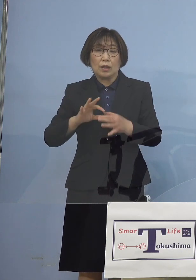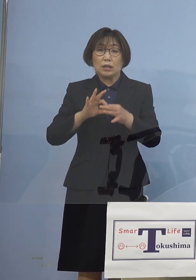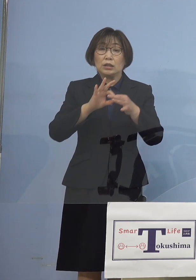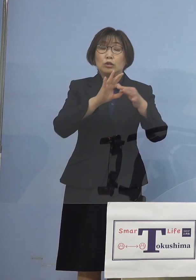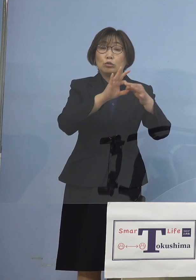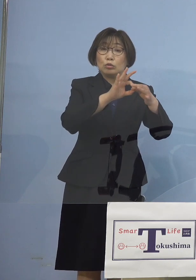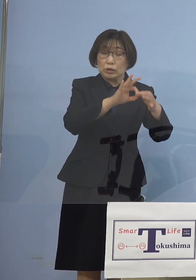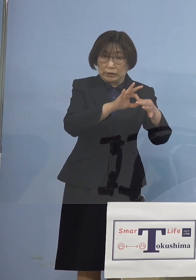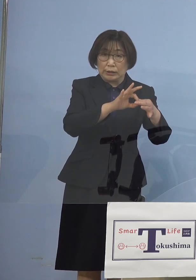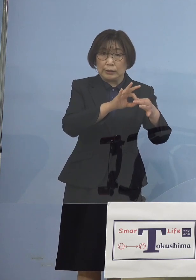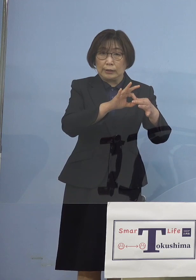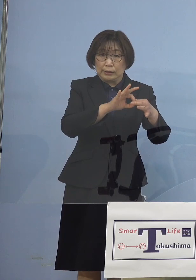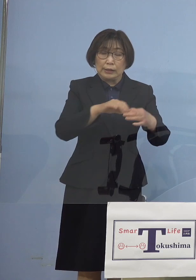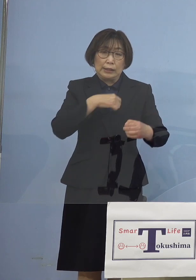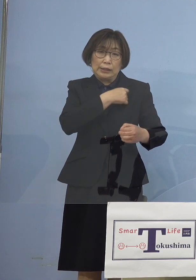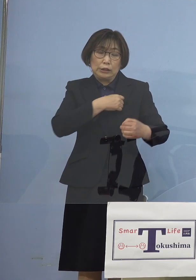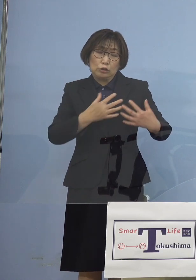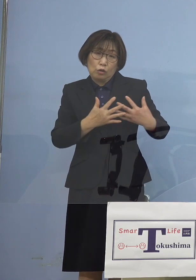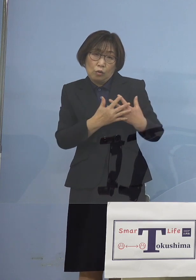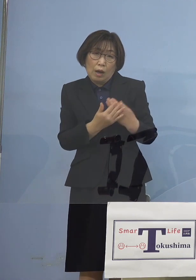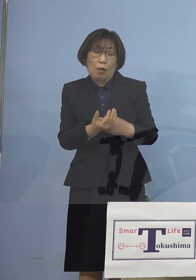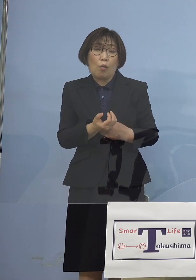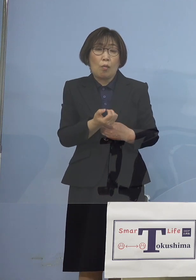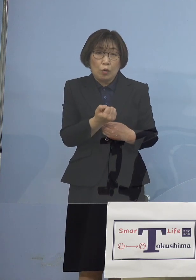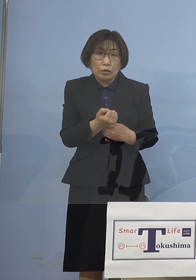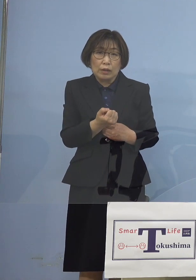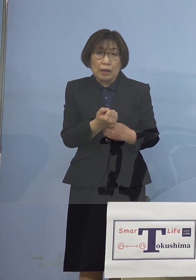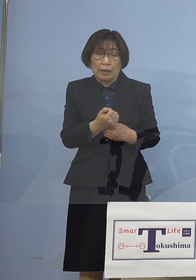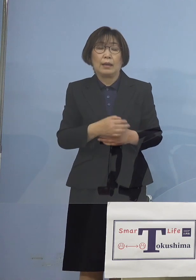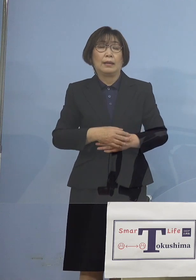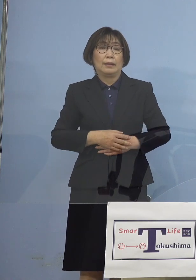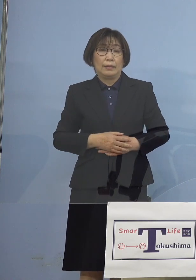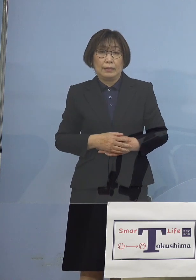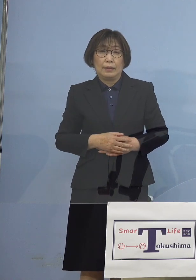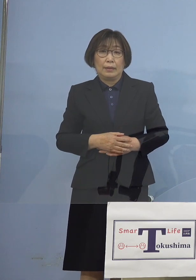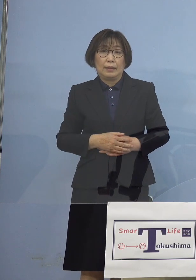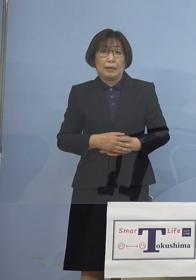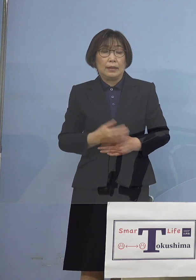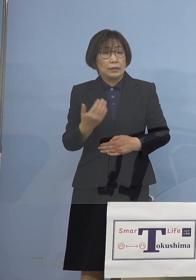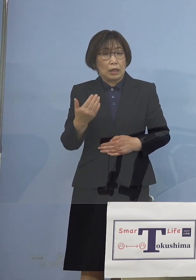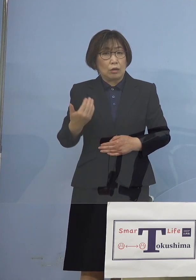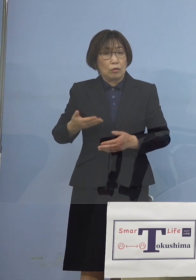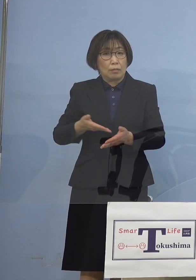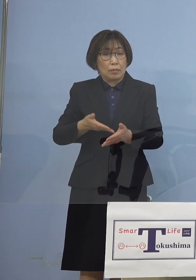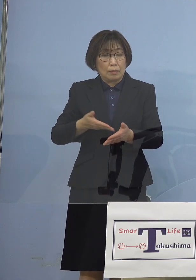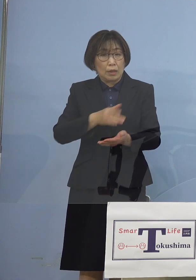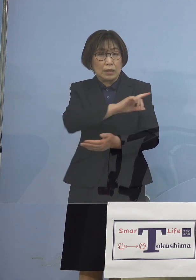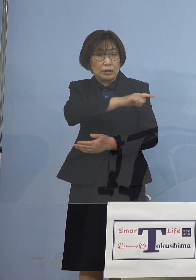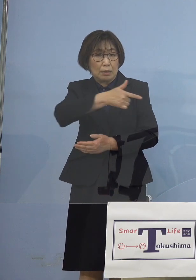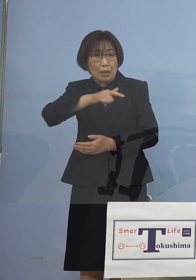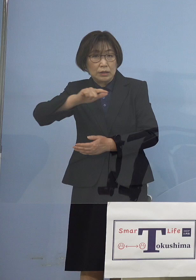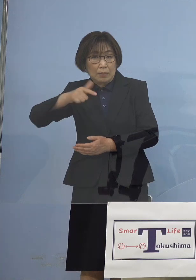そして緊張感をもって 何といっても 先ほどの様々な影響は 2週間後に出る